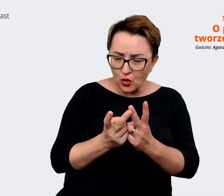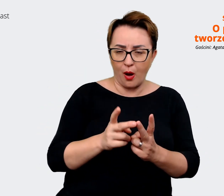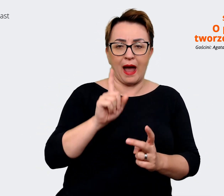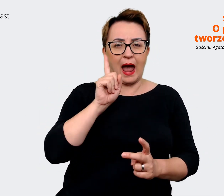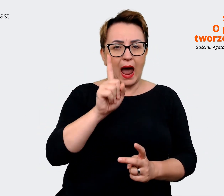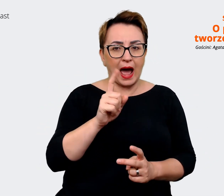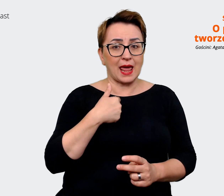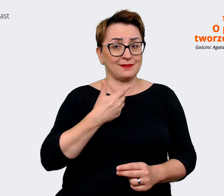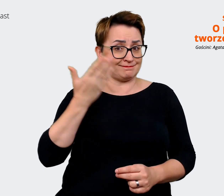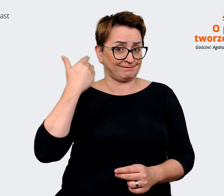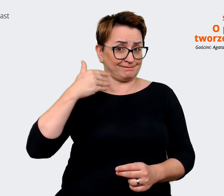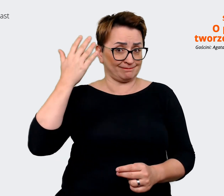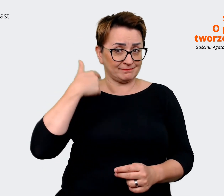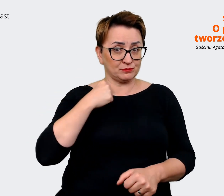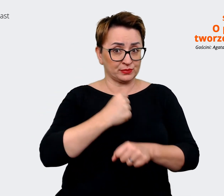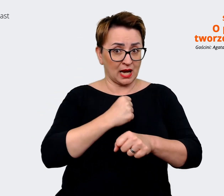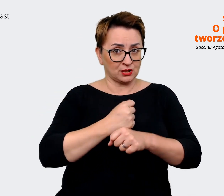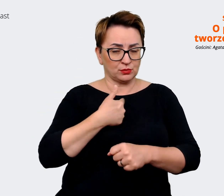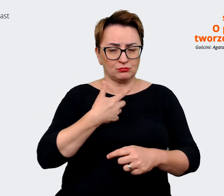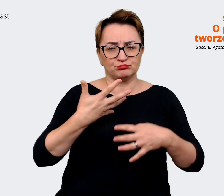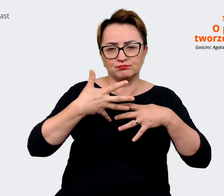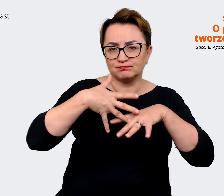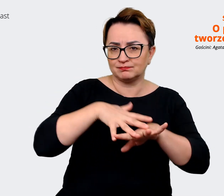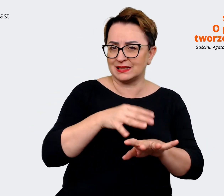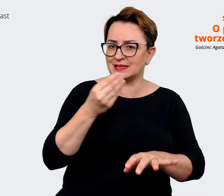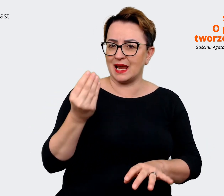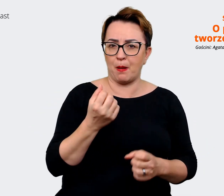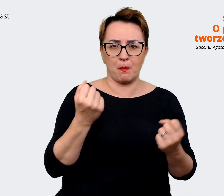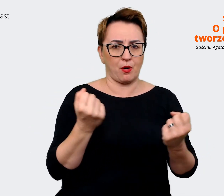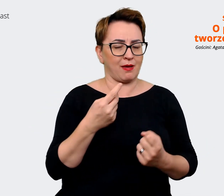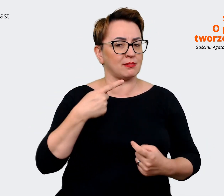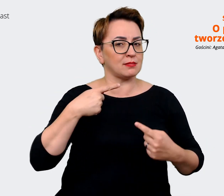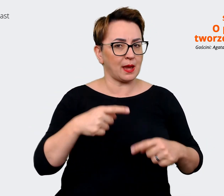jeszcze nie byliśmy tak mocno zintegrowani. Prowadzący: Jasne. Rozwińmy może tutaj temat